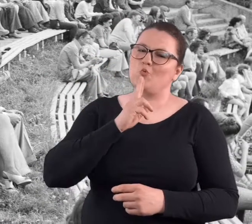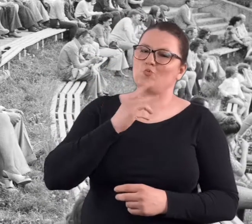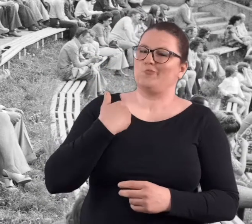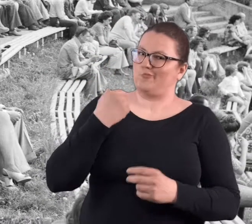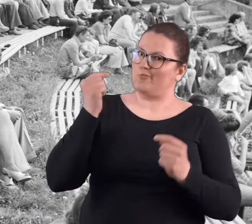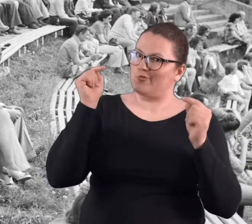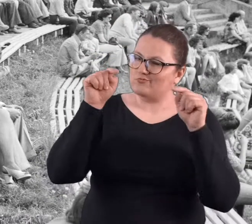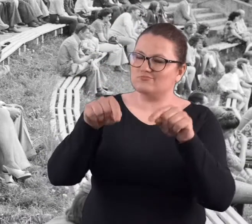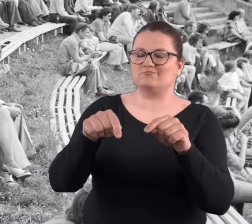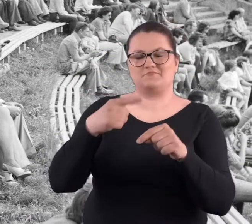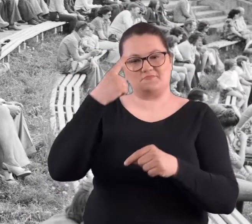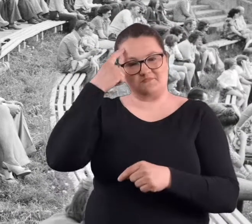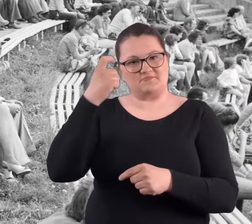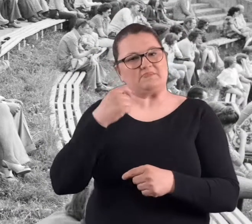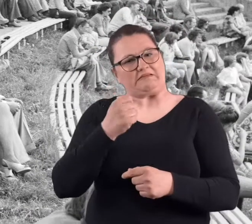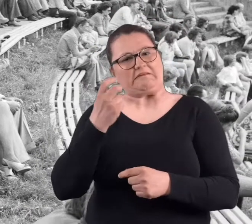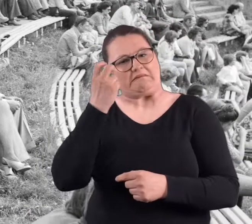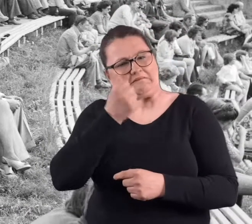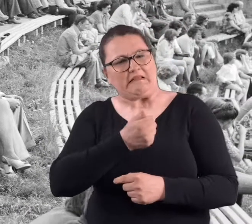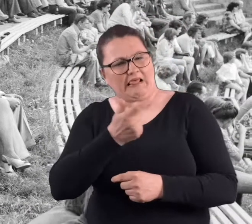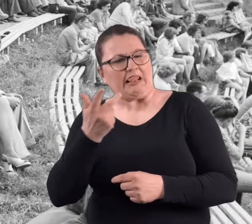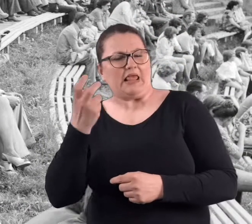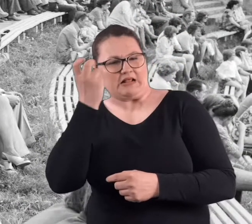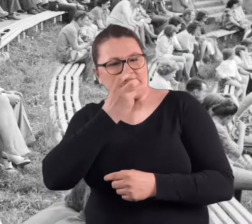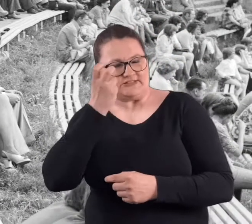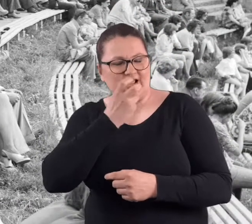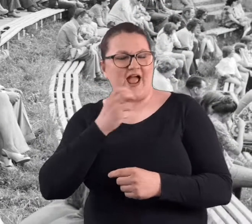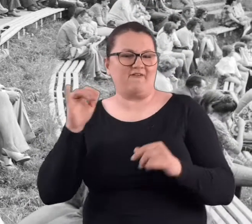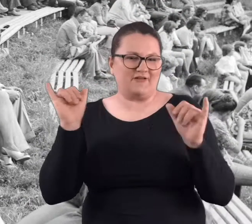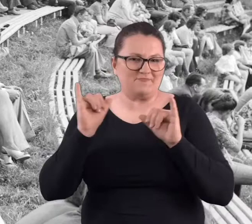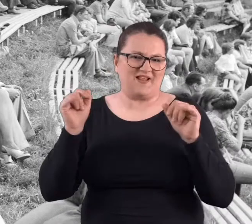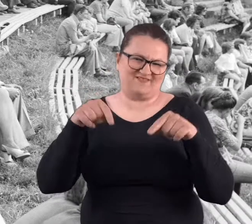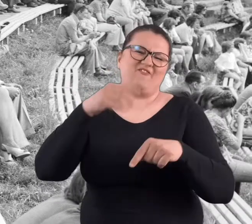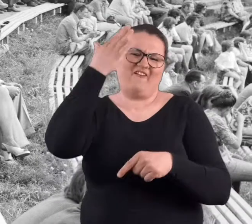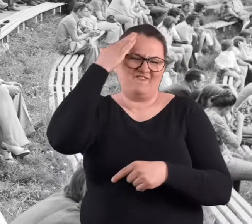To było popołudniu. Było tam parę imprez ciekawych, w tym amfiteatrze.